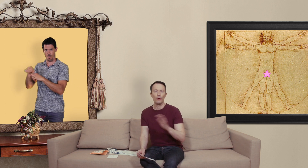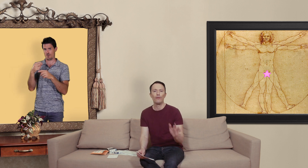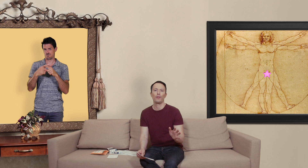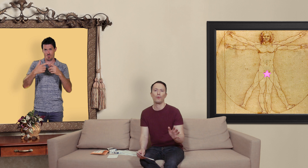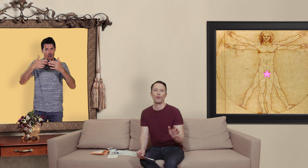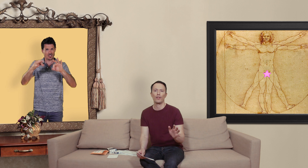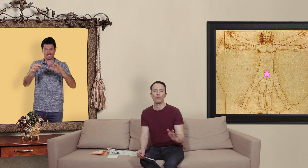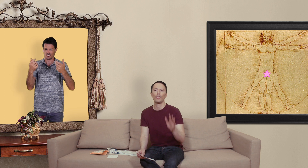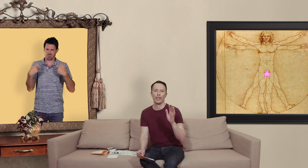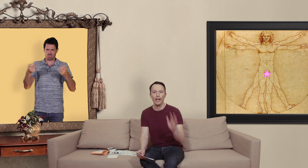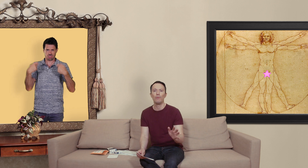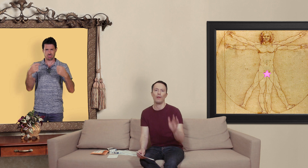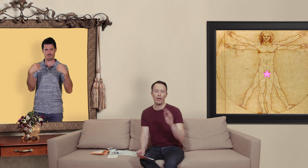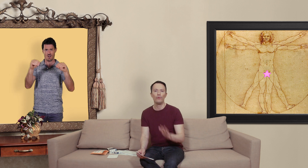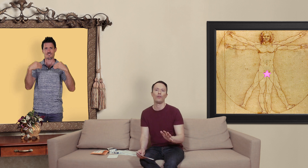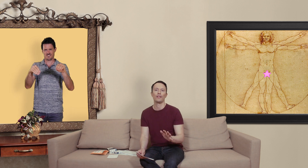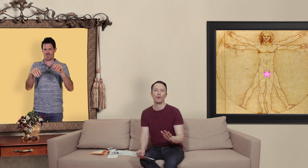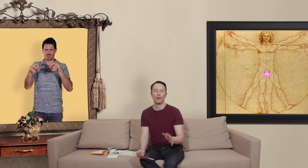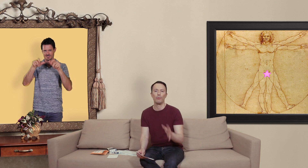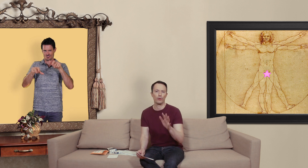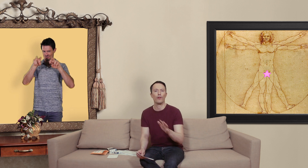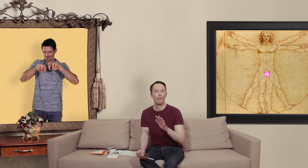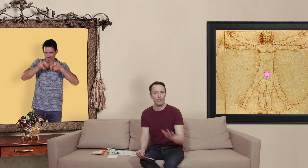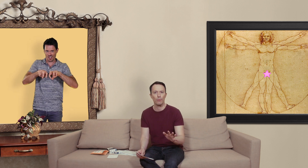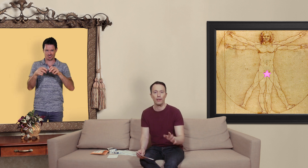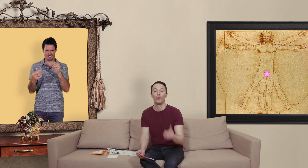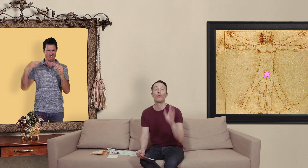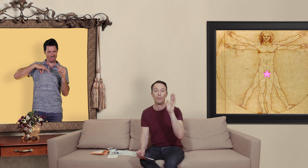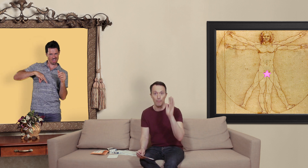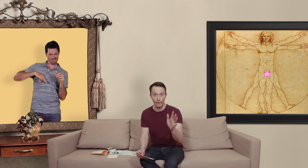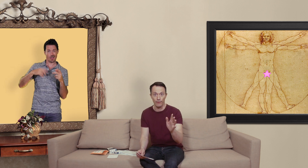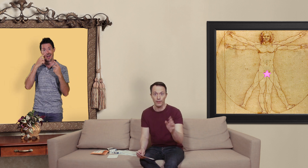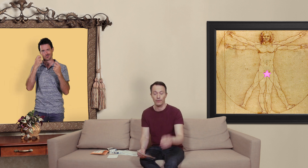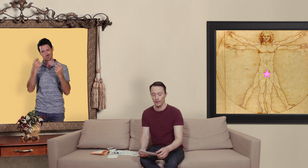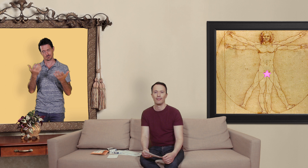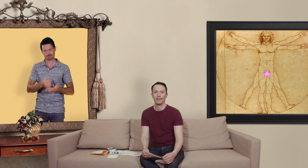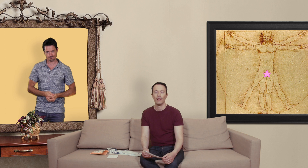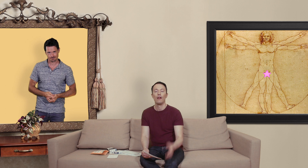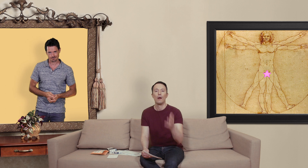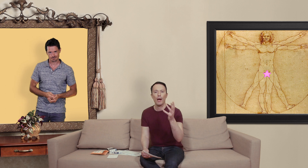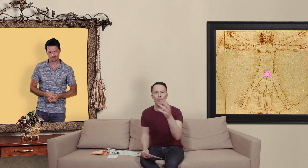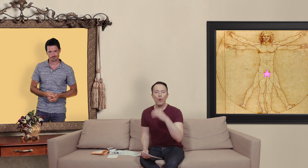qui font des contrefaçons cherche réellement à nous vendre leurs saloperies pour se faire un max de blé donc méfiance... par rapport aux